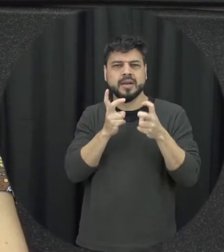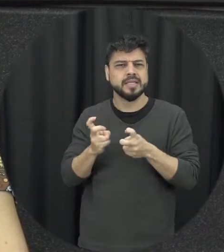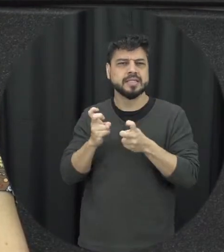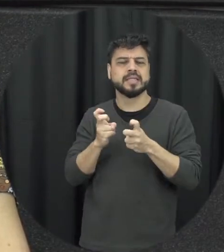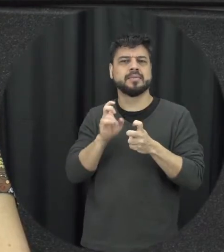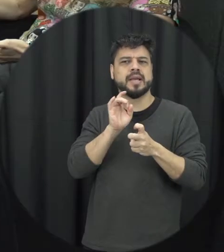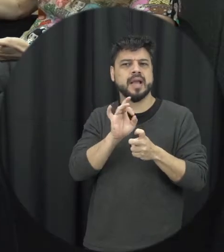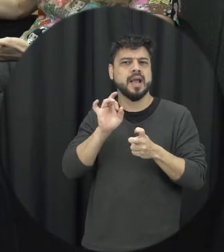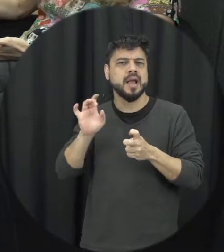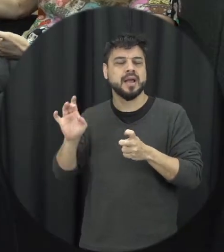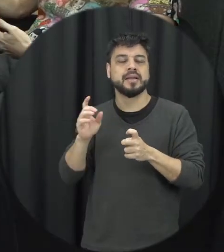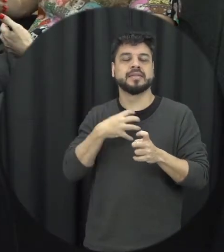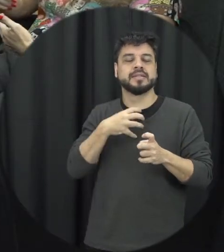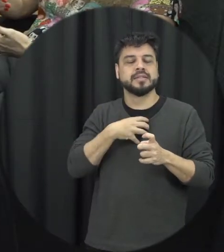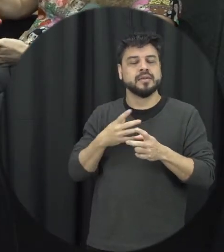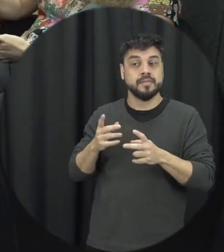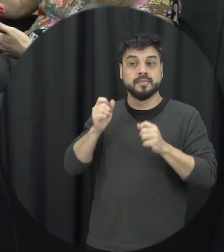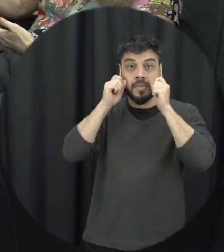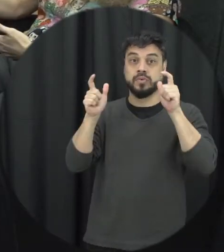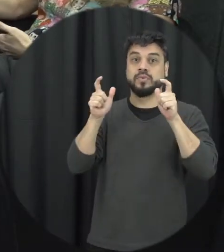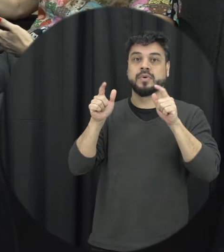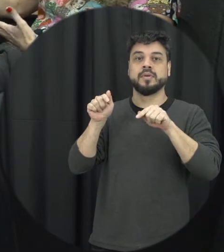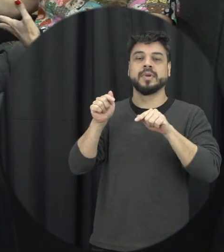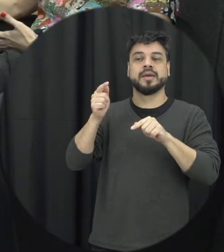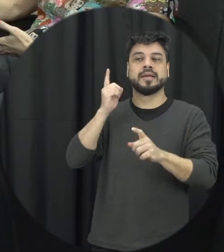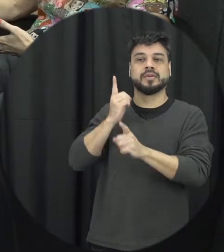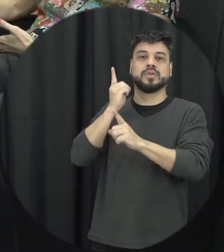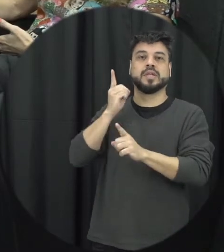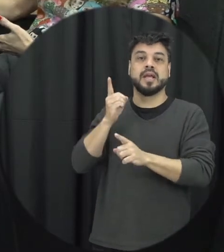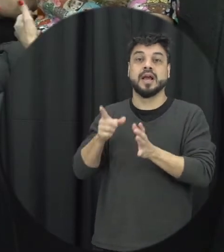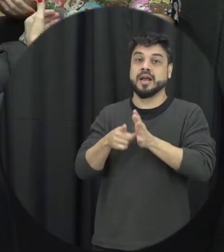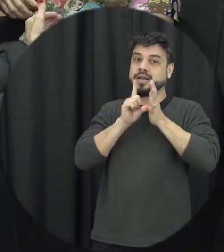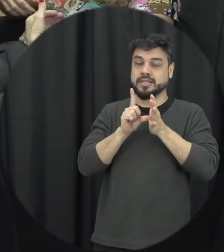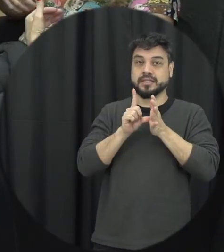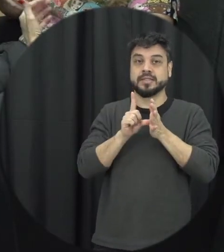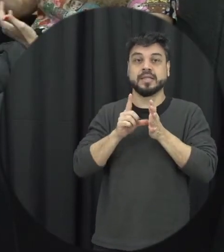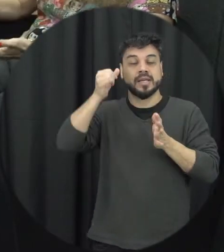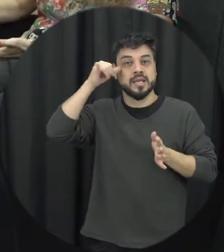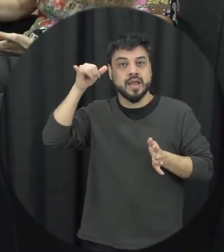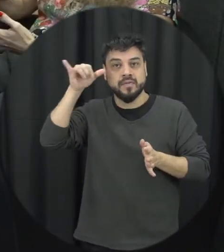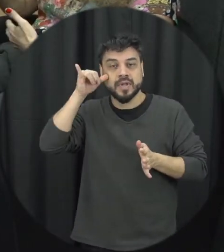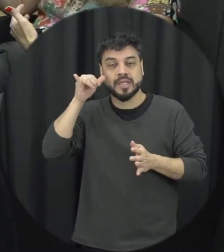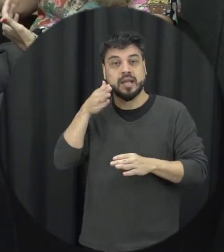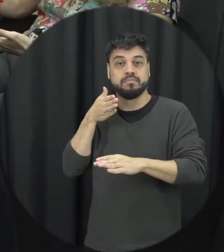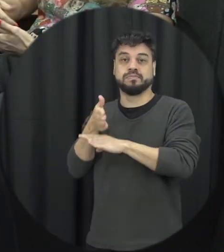para a violência para que a gente possa reconhecer e identificar de forma precoce e ele tá entrar uma